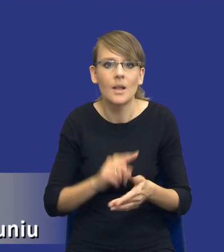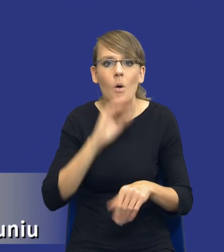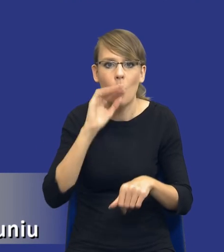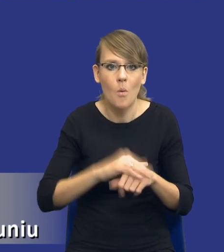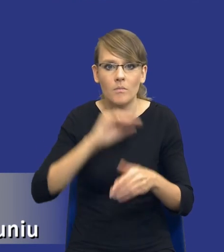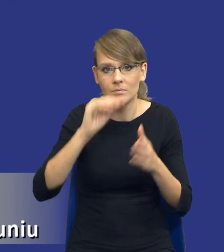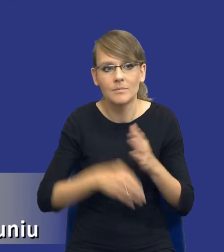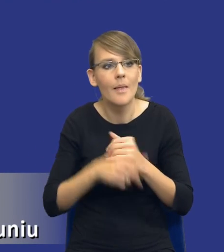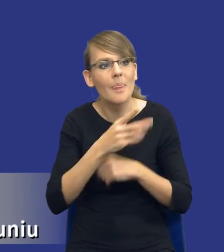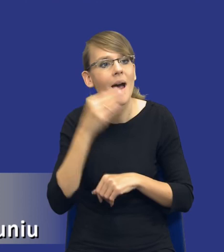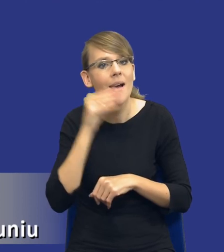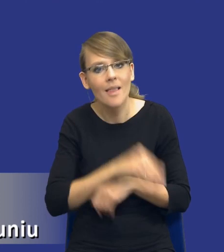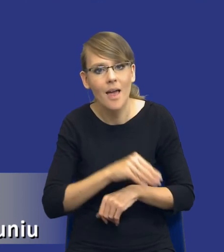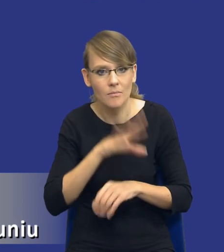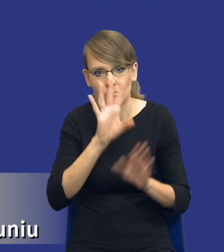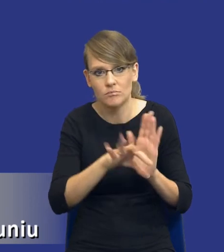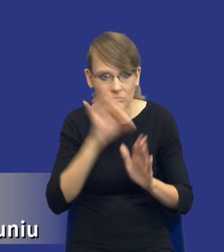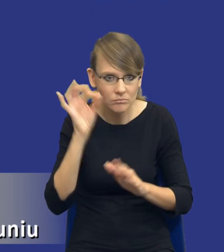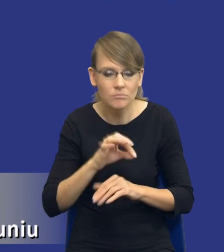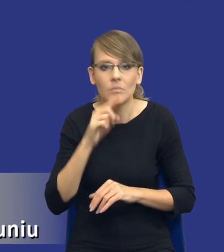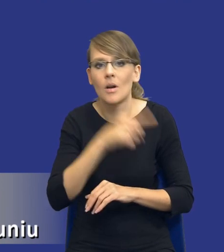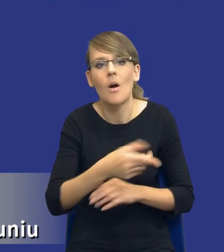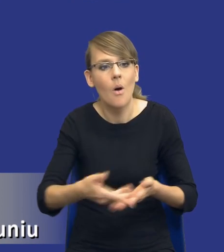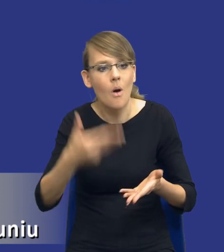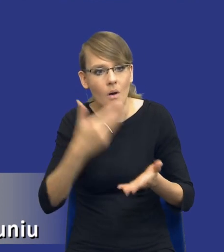którego mogliśmy wybrać, z wykonawcą który zaoferował nam najlepszą,